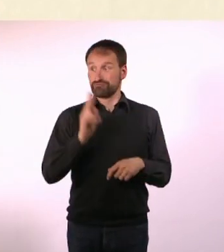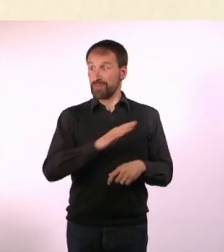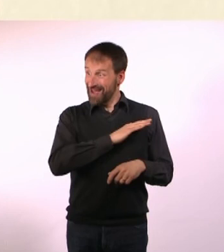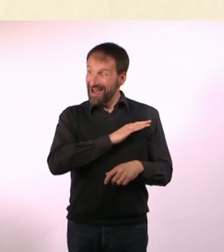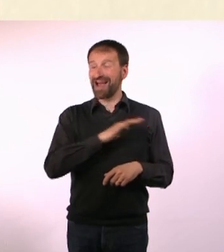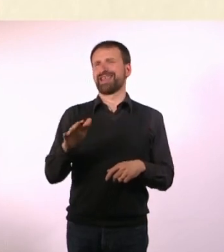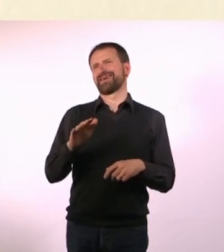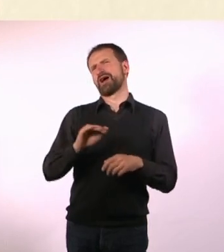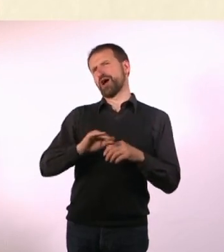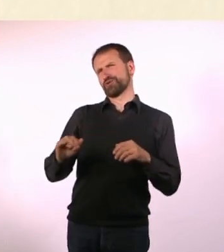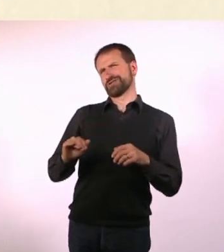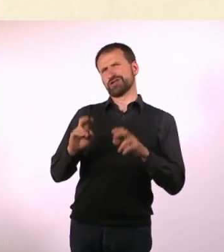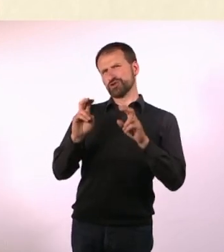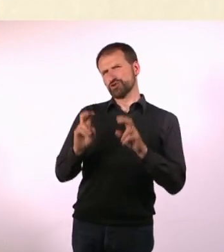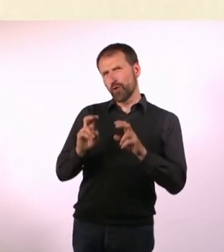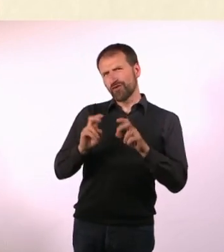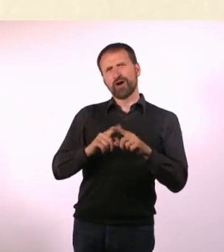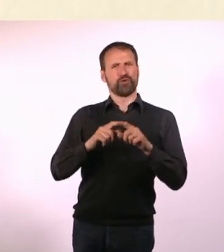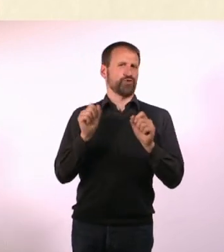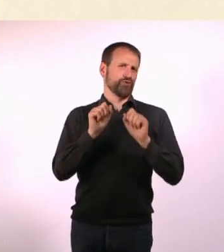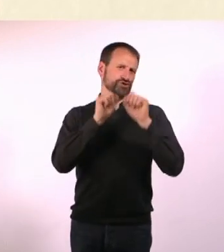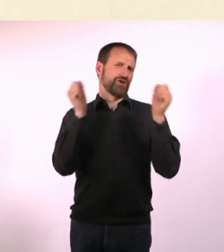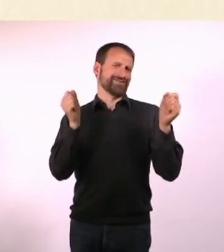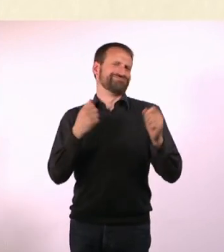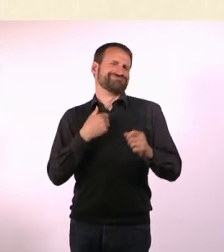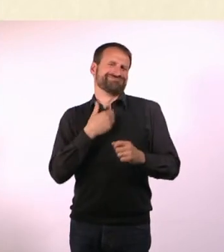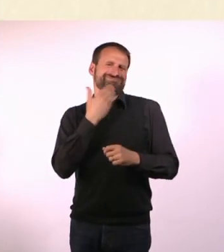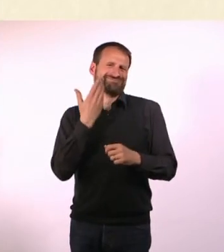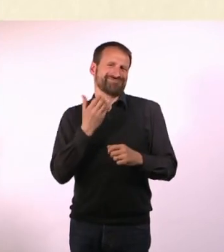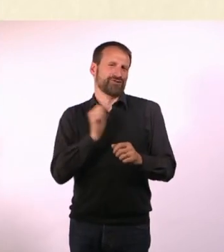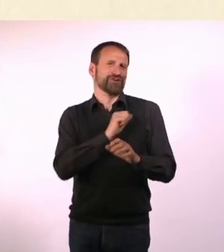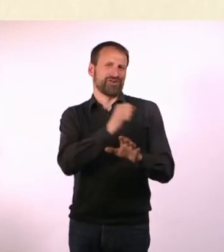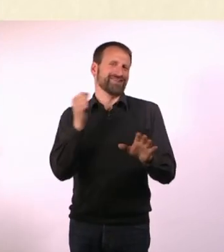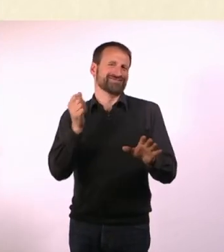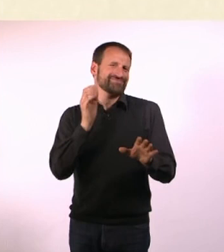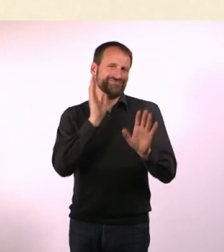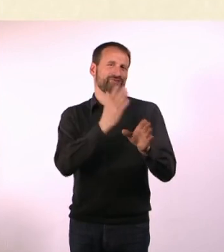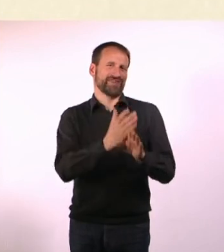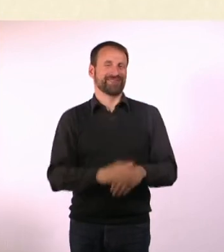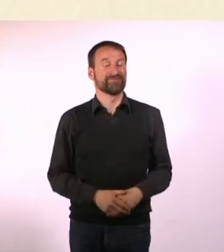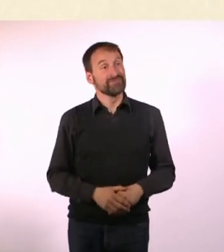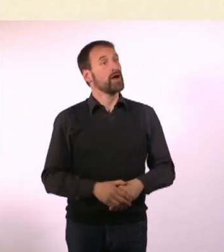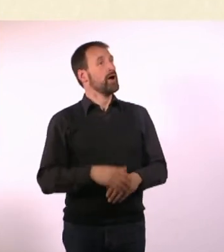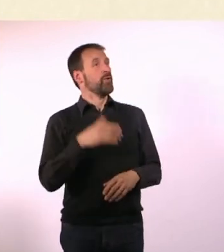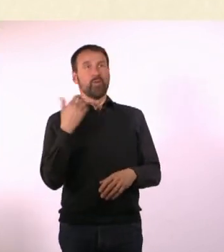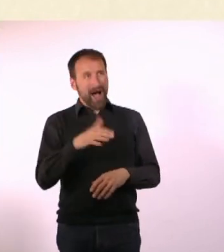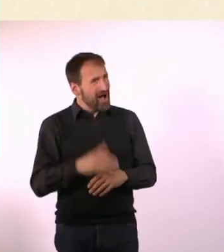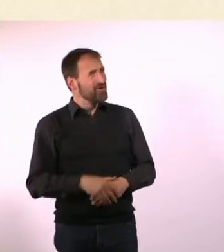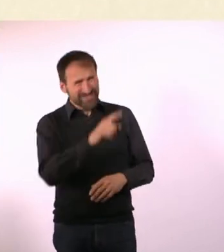Alles, bis auf das Sofa und den Kühlschrank habe ich alles selber gebaut. Wow! Liebe Denise, schön, dass Du da warst hat mich sehr gefreut.